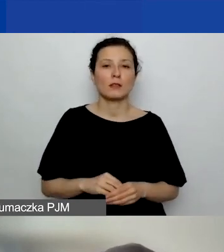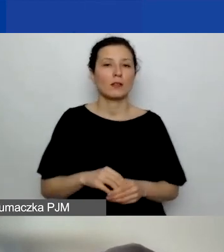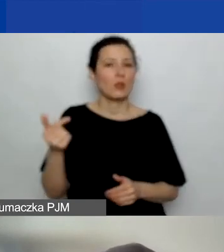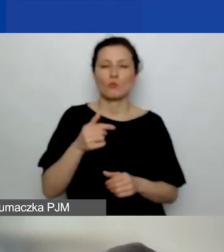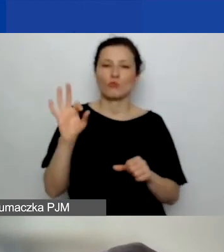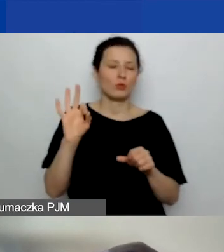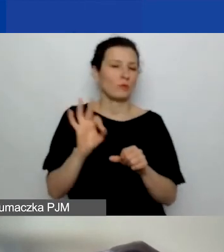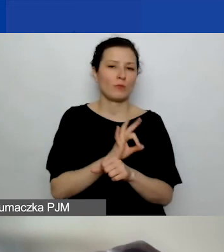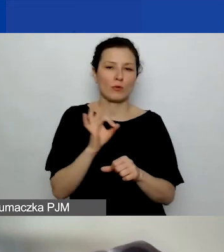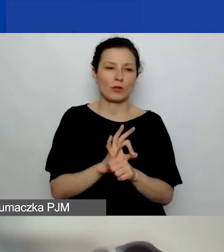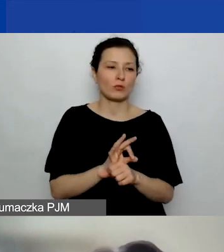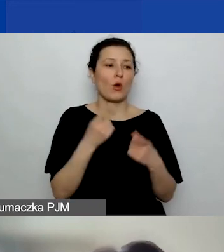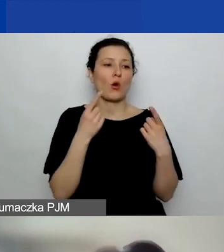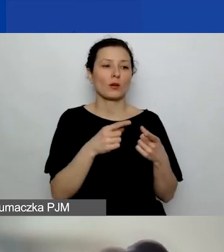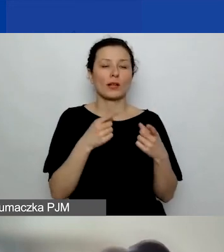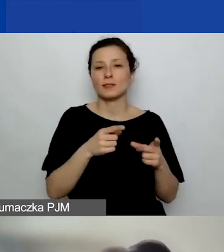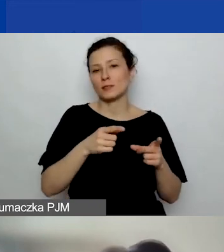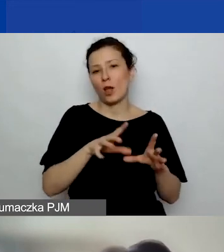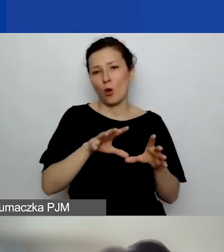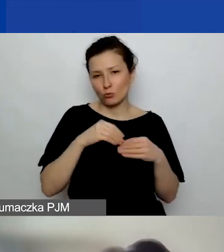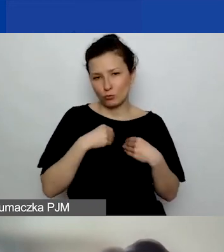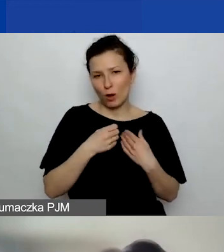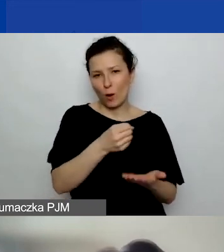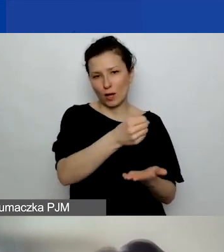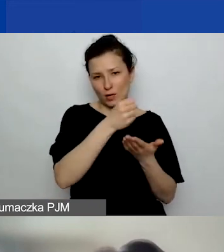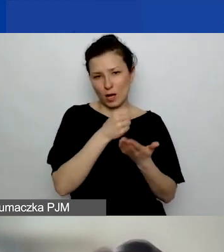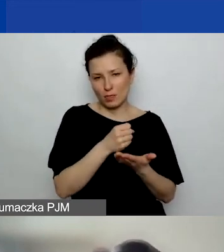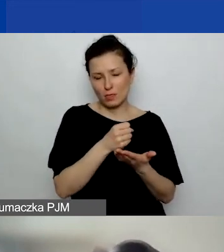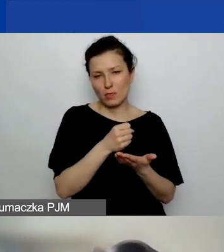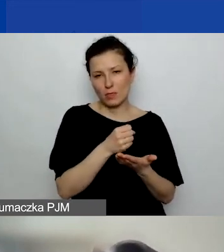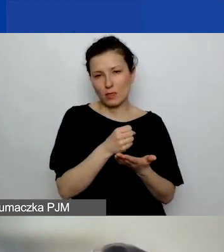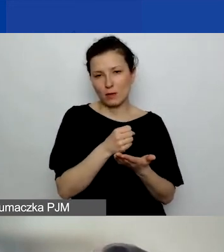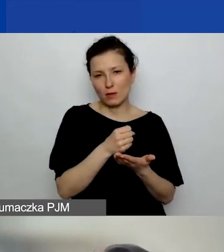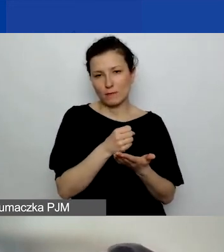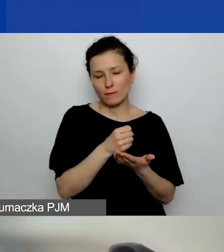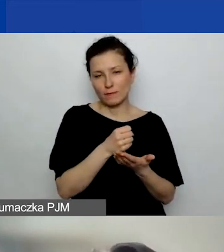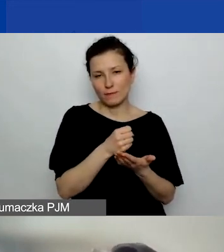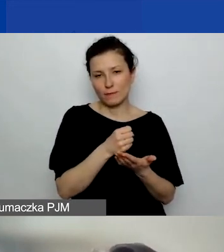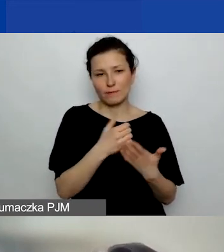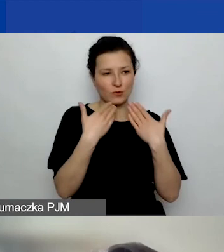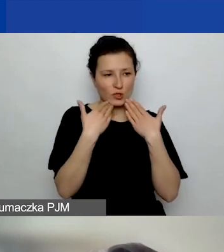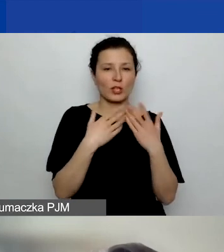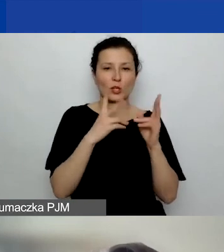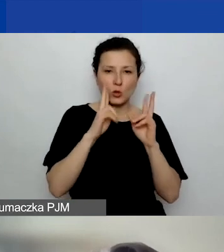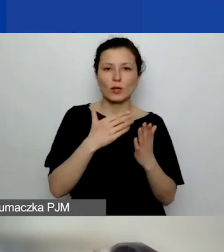na który organizacja pozyskała środki z konkretnego programu grantowego.